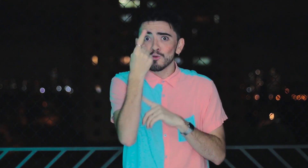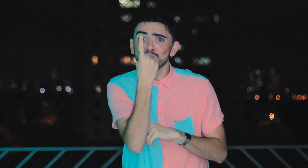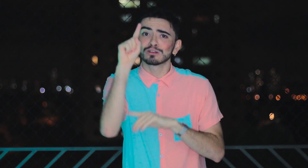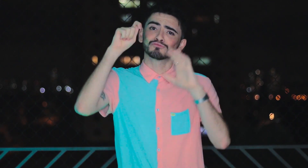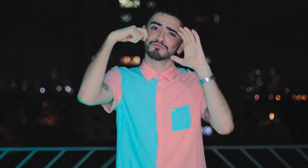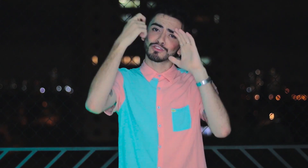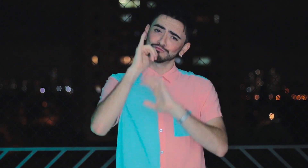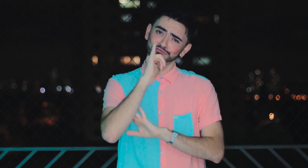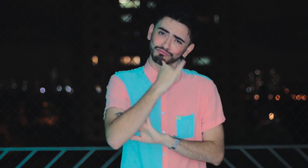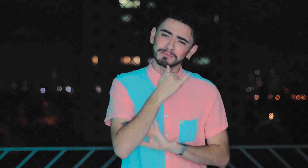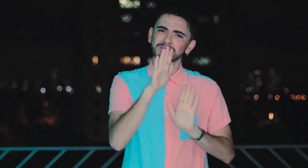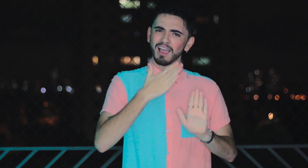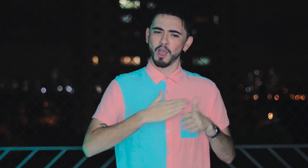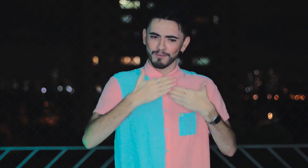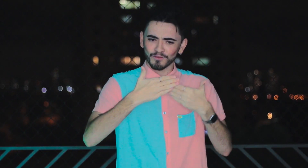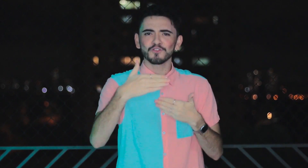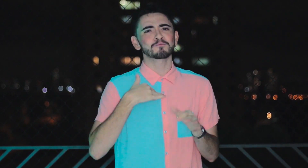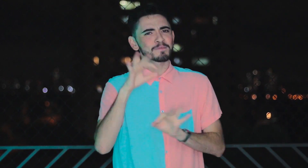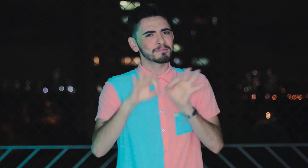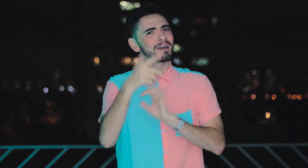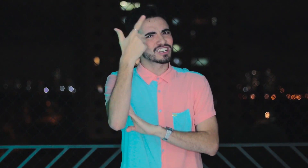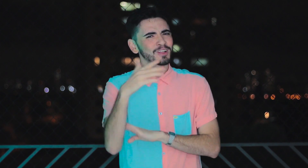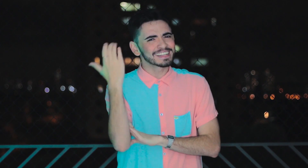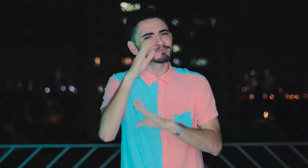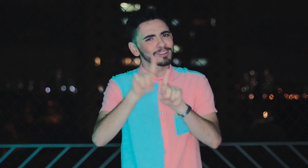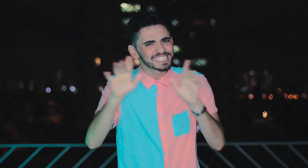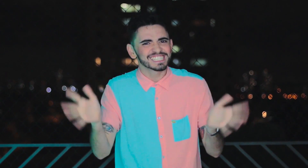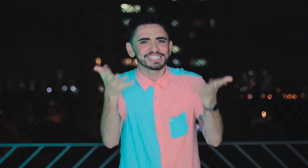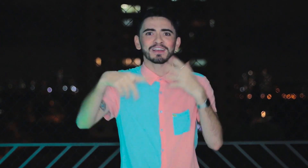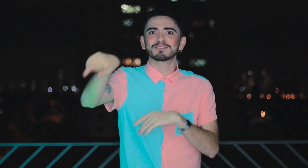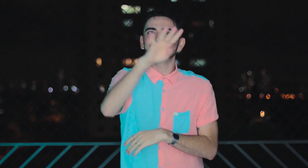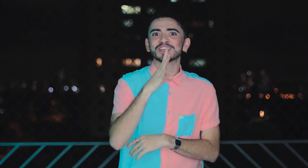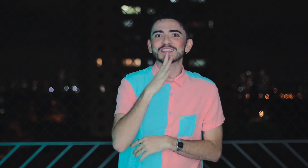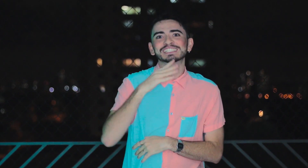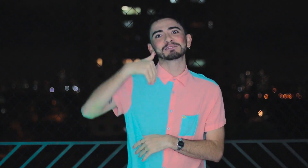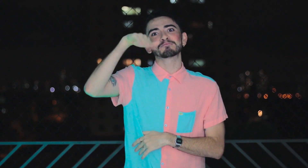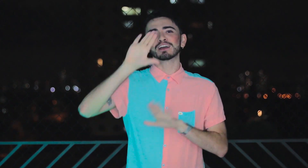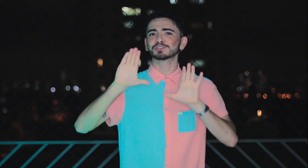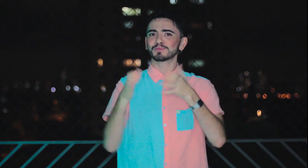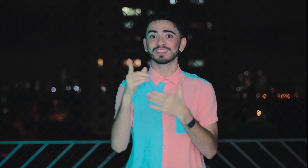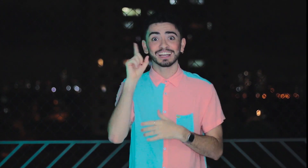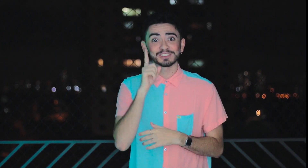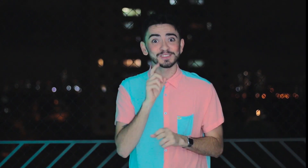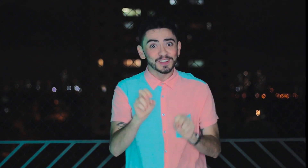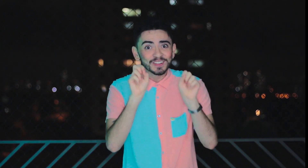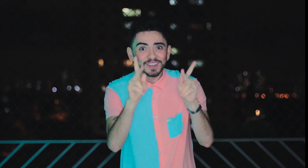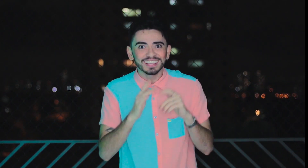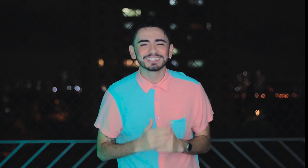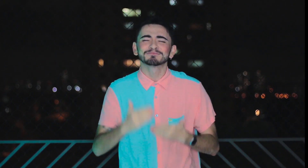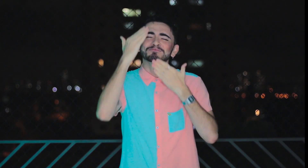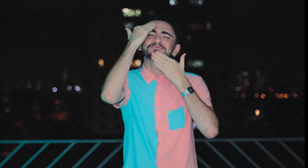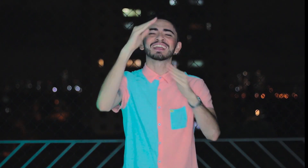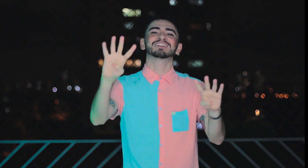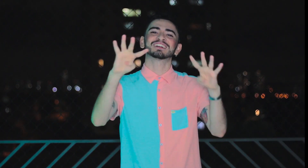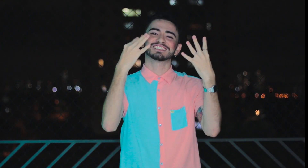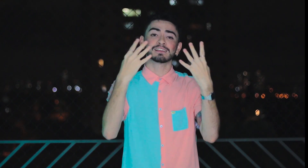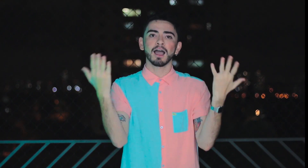Este foi o último episódio infelizmente! Mas fique tranquilo pois breve prepararei novos conteúdos para você conhecer melhor a comunidade Surda, ok? Muito obrigado pela atenção!